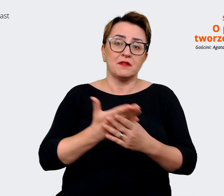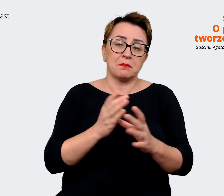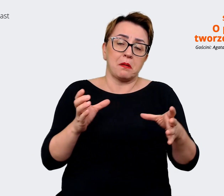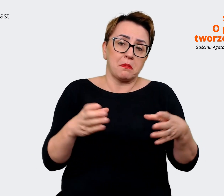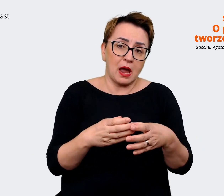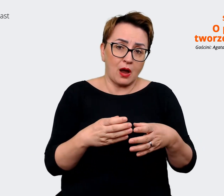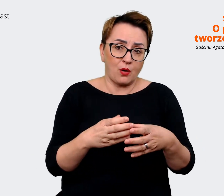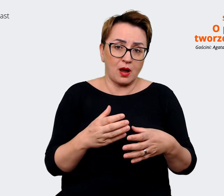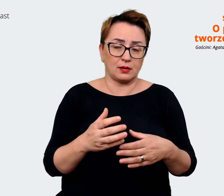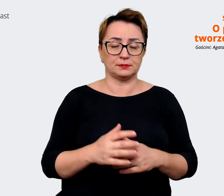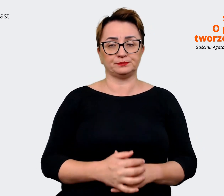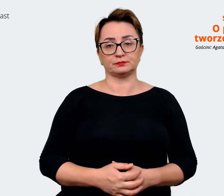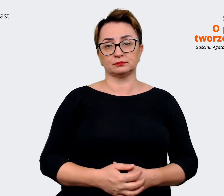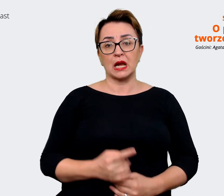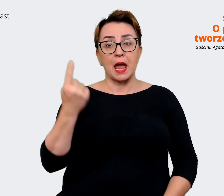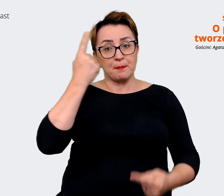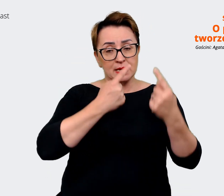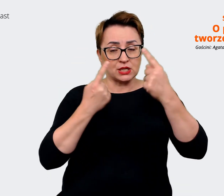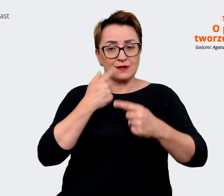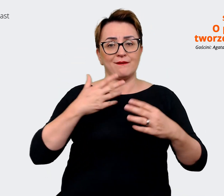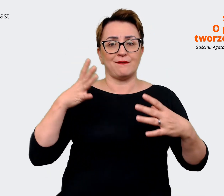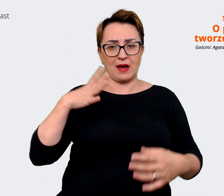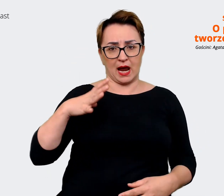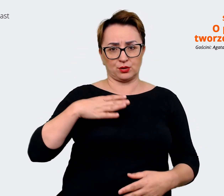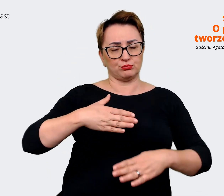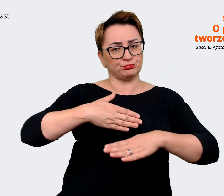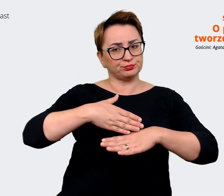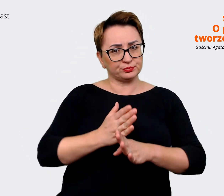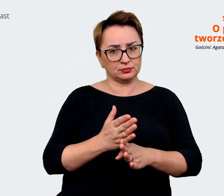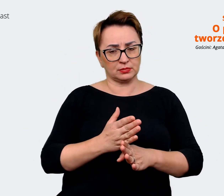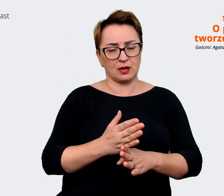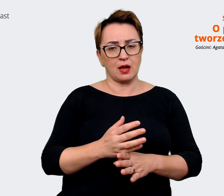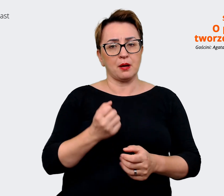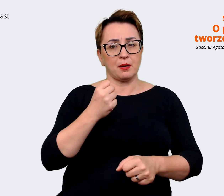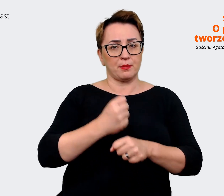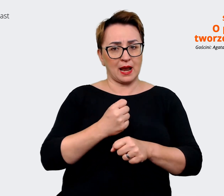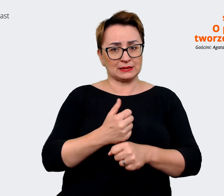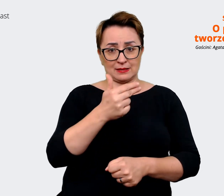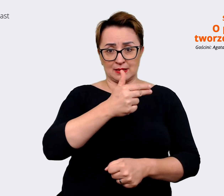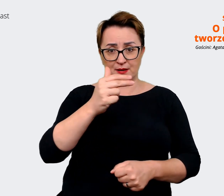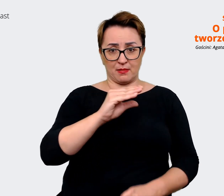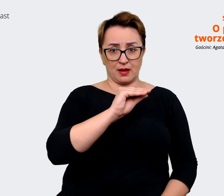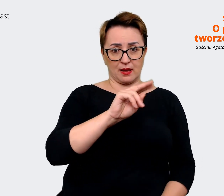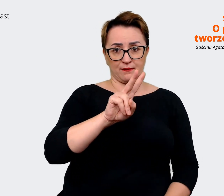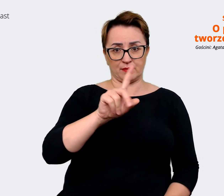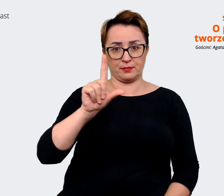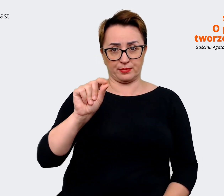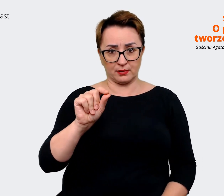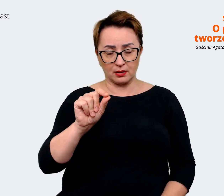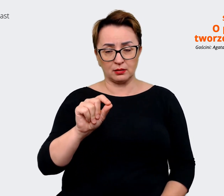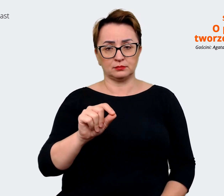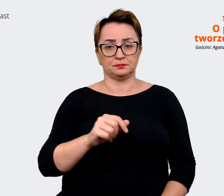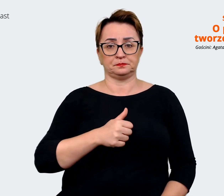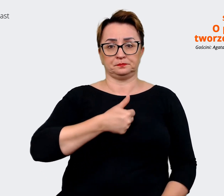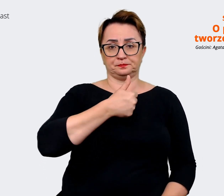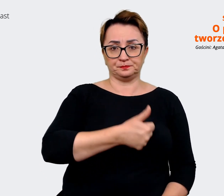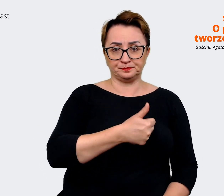że rzeczywiście warto podzielić sobie tą prace nad EVP, nad tym aspektem, żeby właśnie zweryfikować